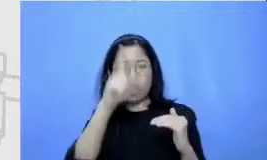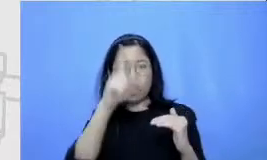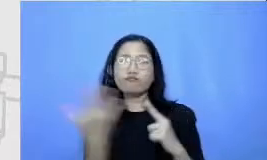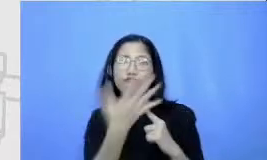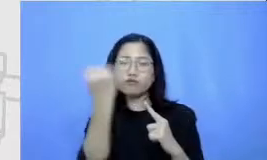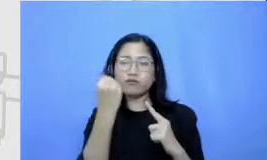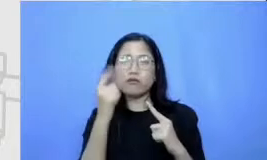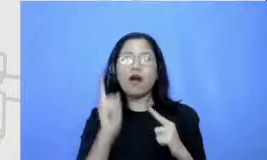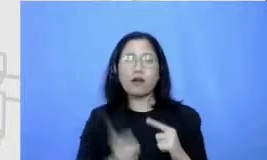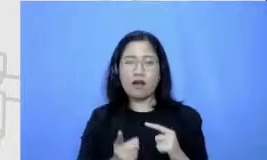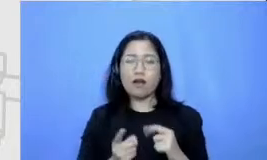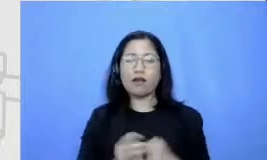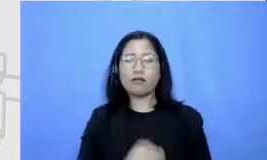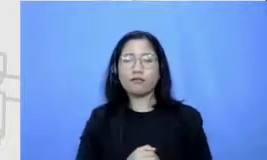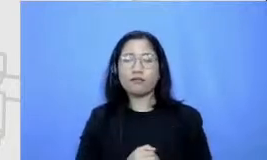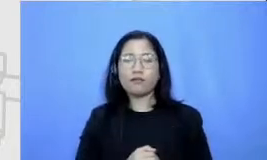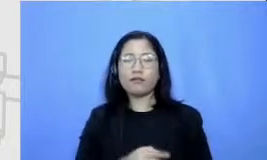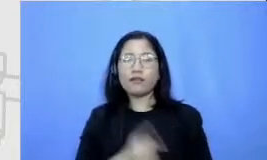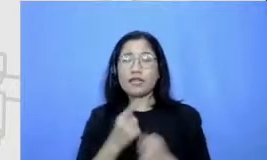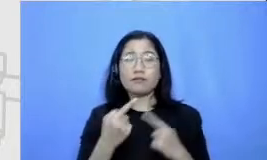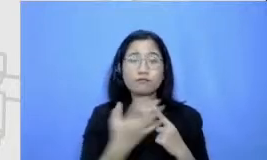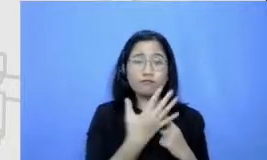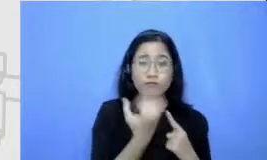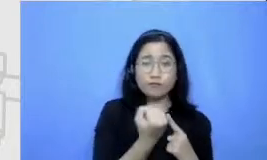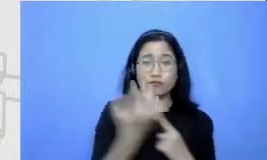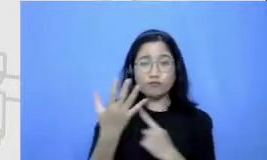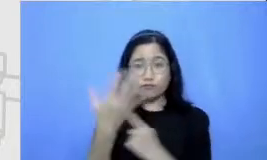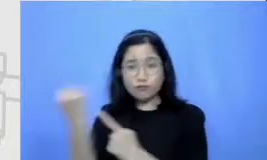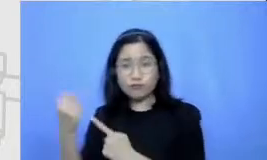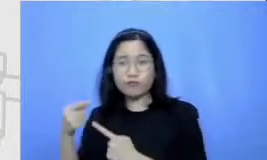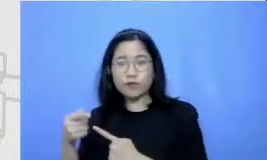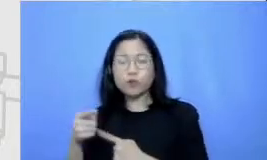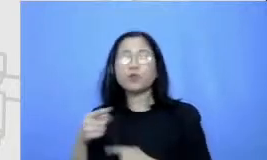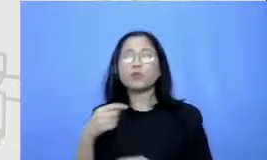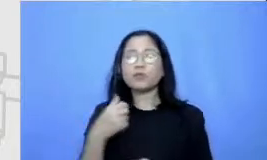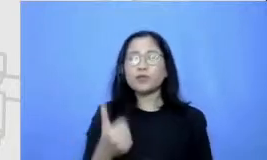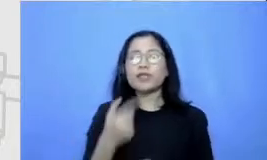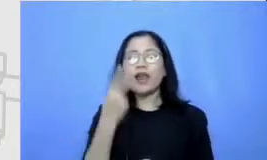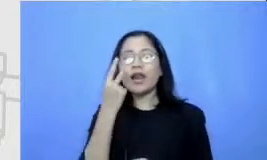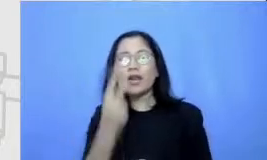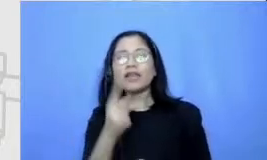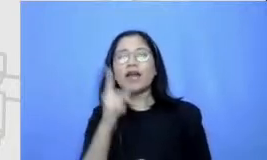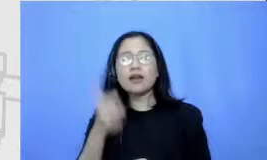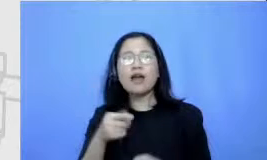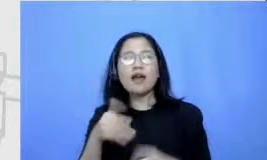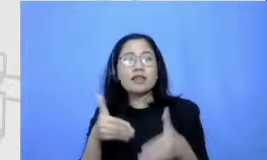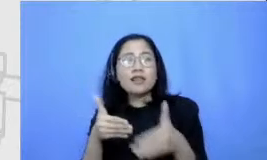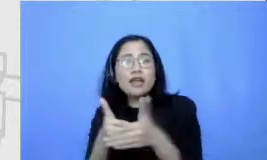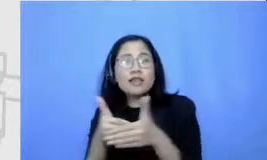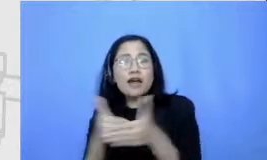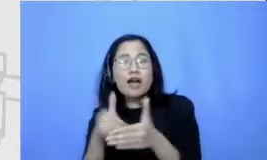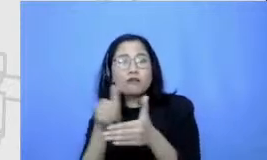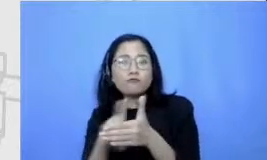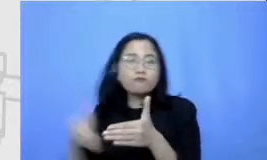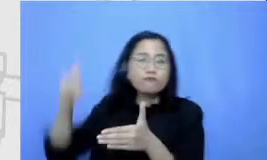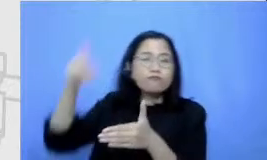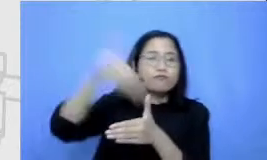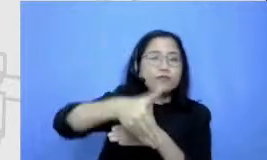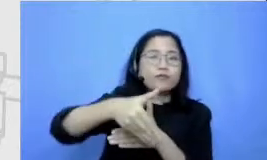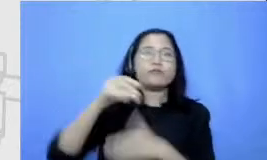akan meminta Makita untuk meledak Wati beberapa tantangan-tantangan tertentu tantangan-tantangan